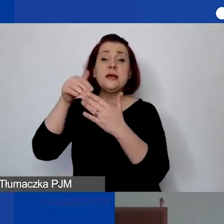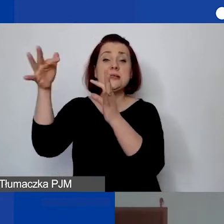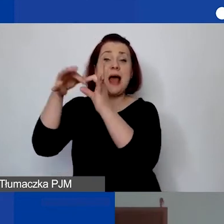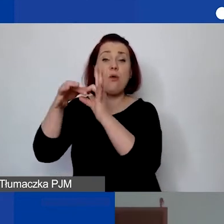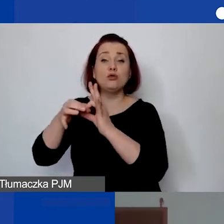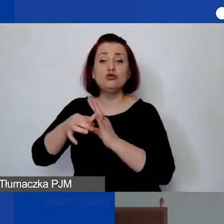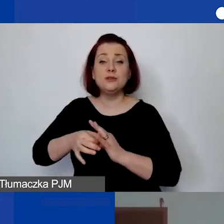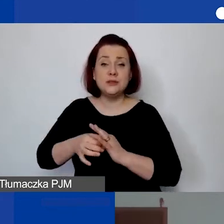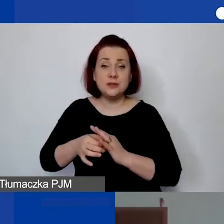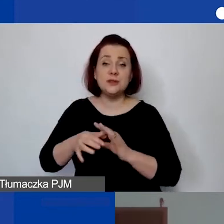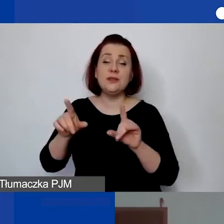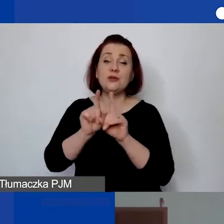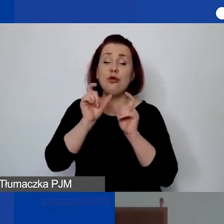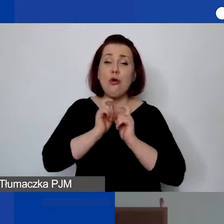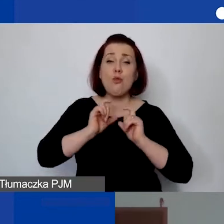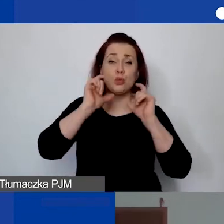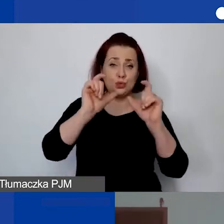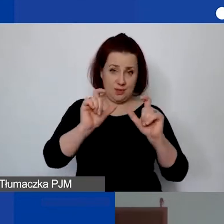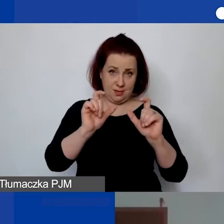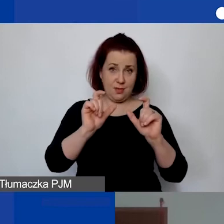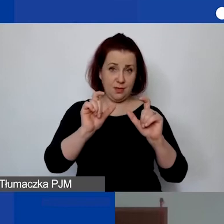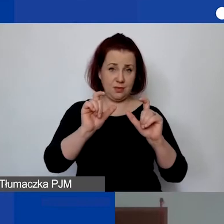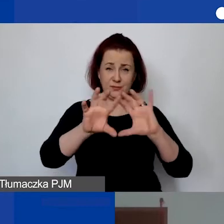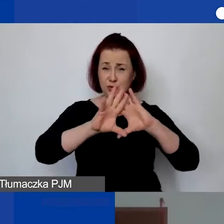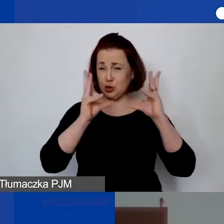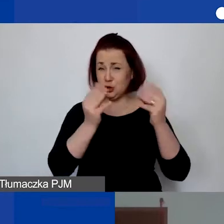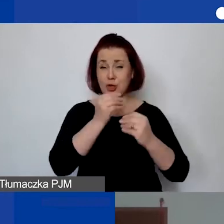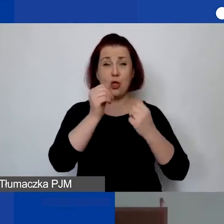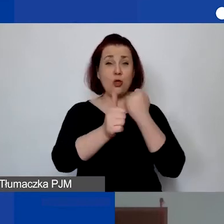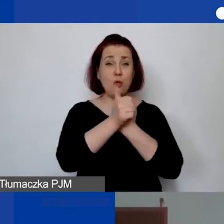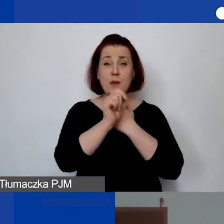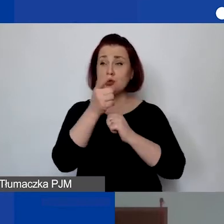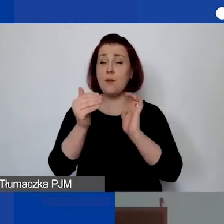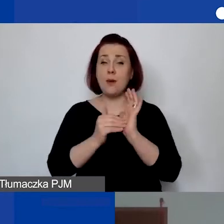i przy informacjach o... Ze wszystkimi dokumentami. - Przy czym, żeby to nie zginęło.